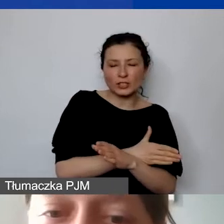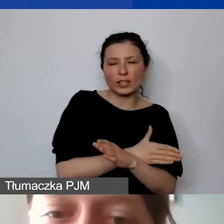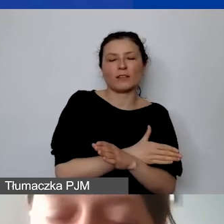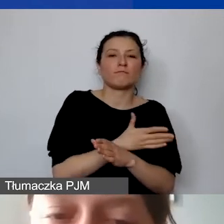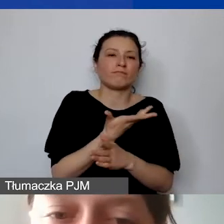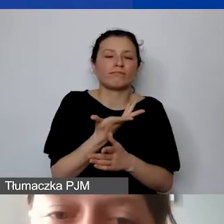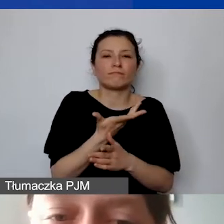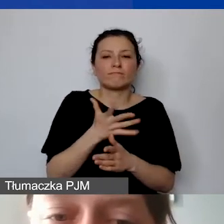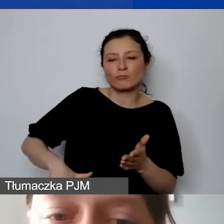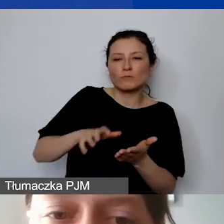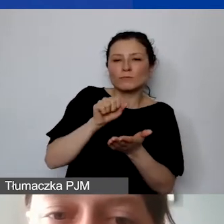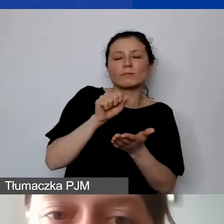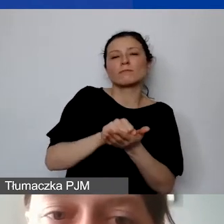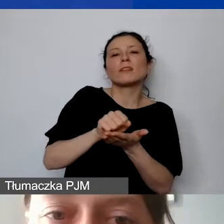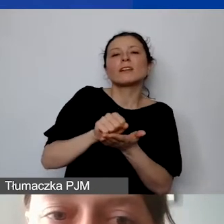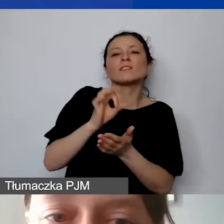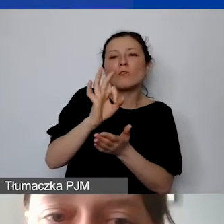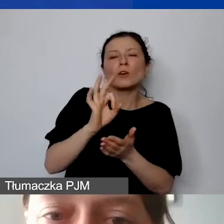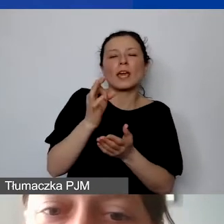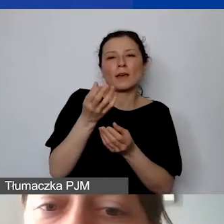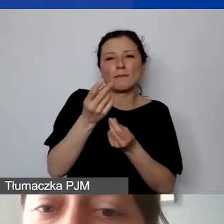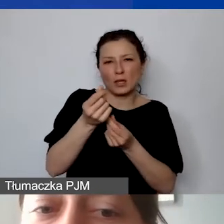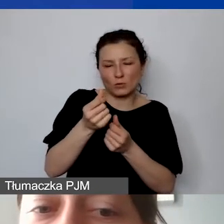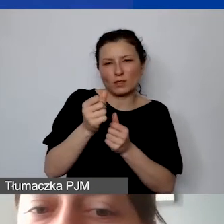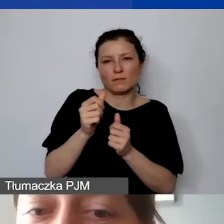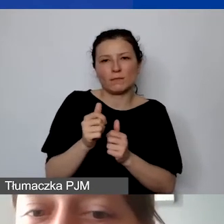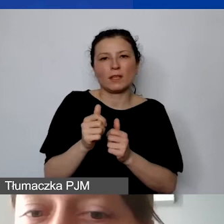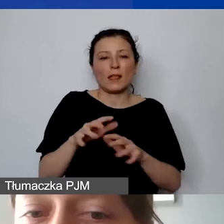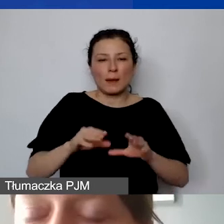w początkowej fazie realizacji projektu. Małe granty -